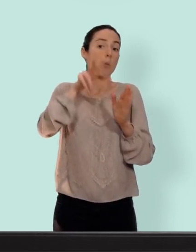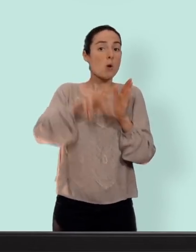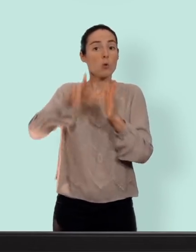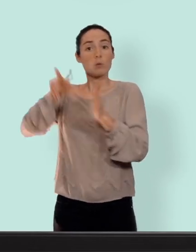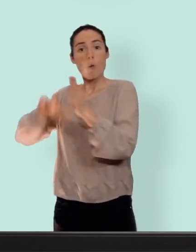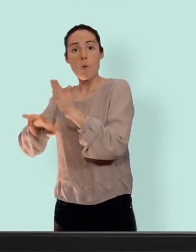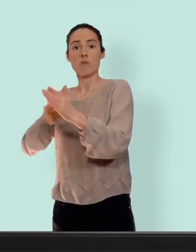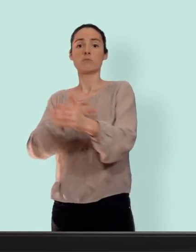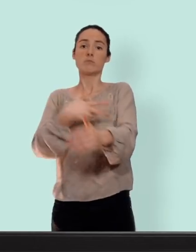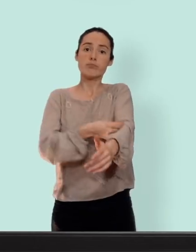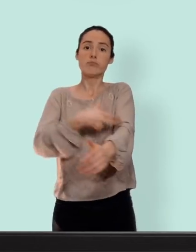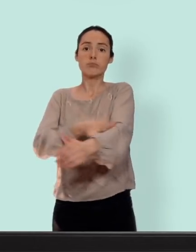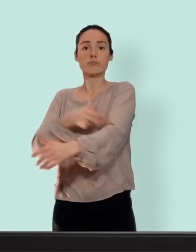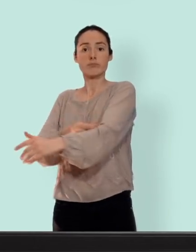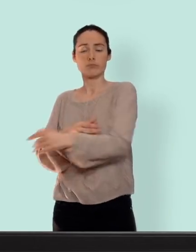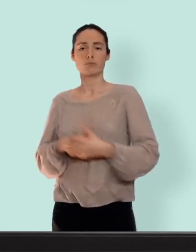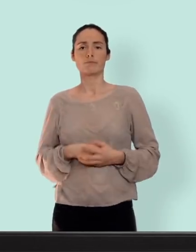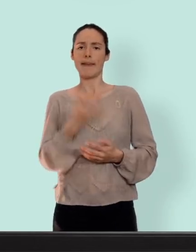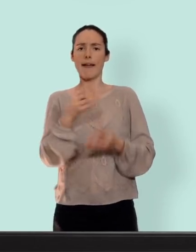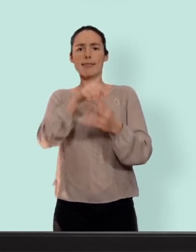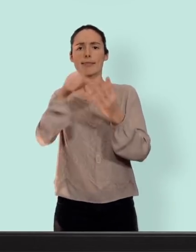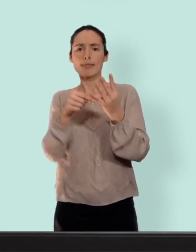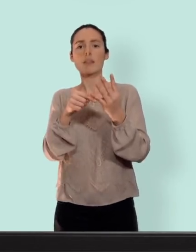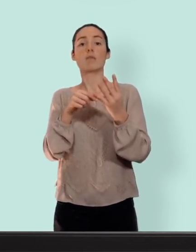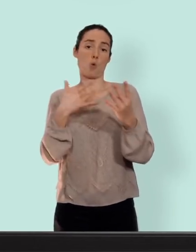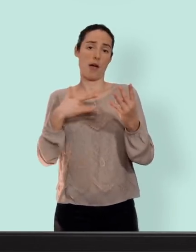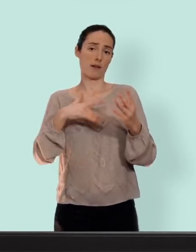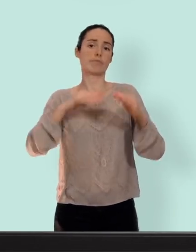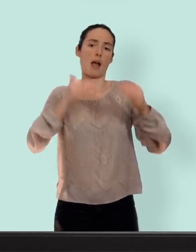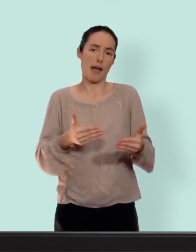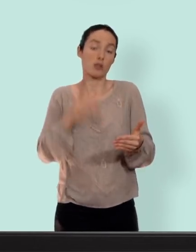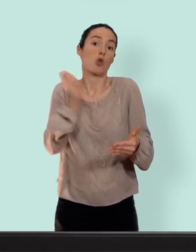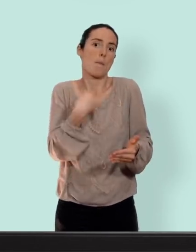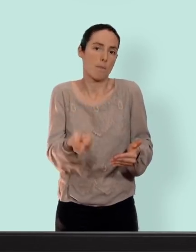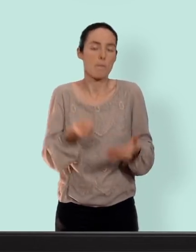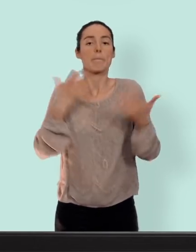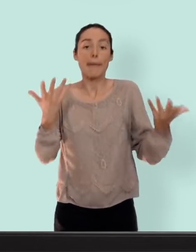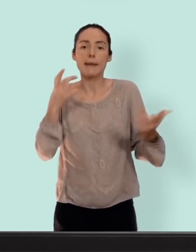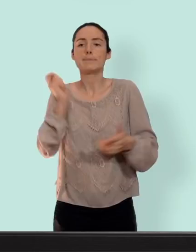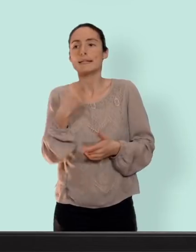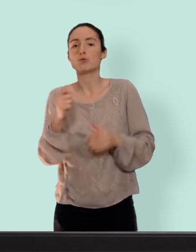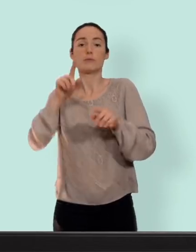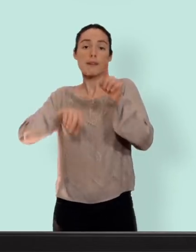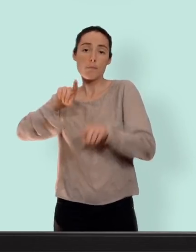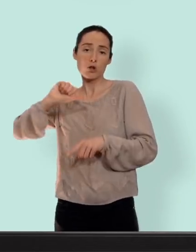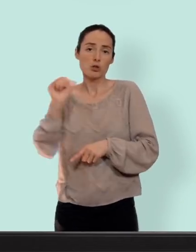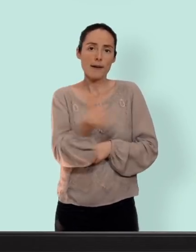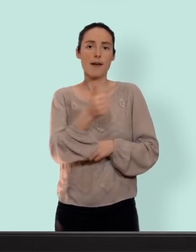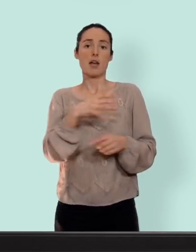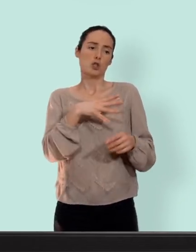mois... ces quatre moyens vont dans la plupart des cas stopper les règles mais comme pour tout ça dépendra de chacune... il y en a qui auront un petit saignement